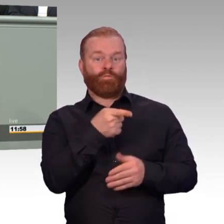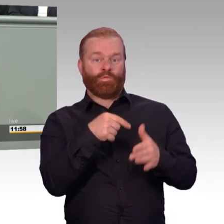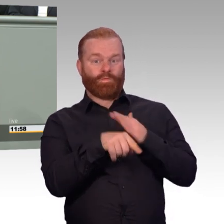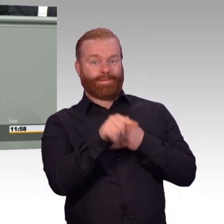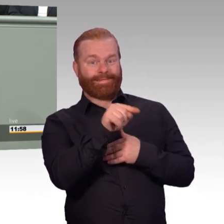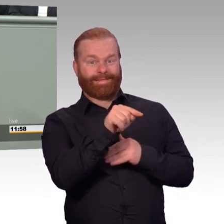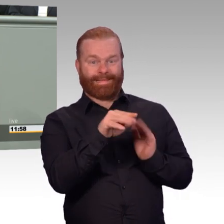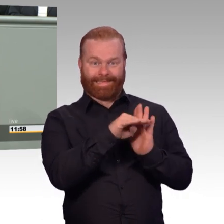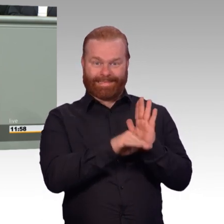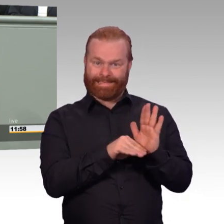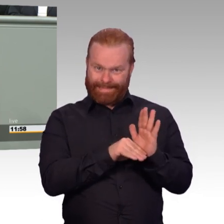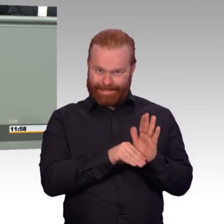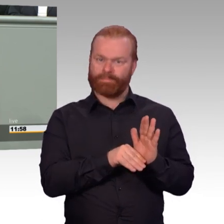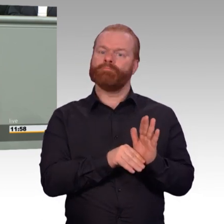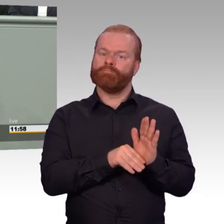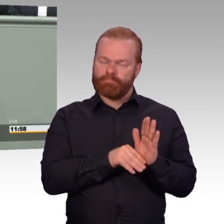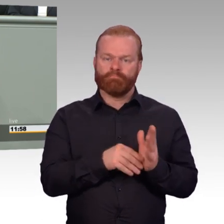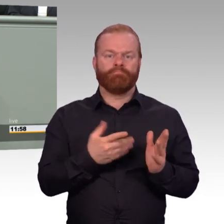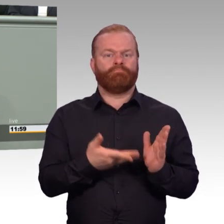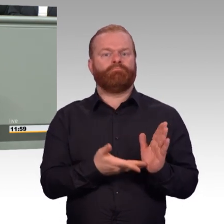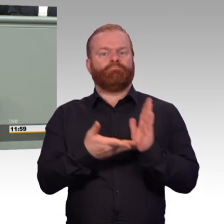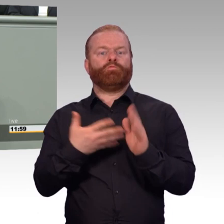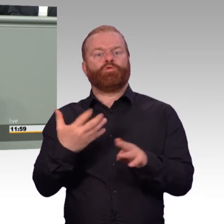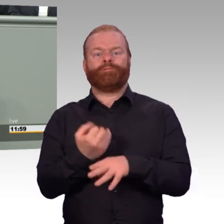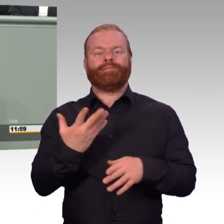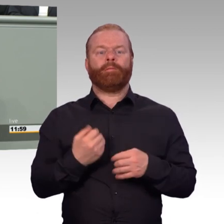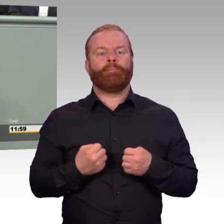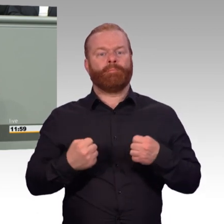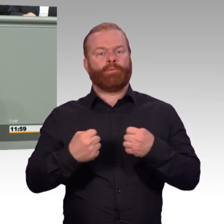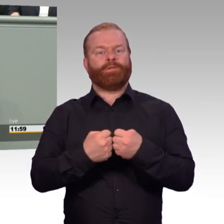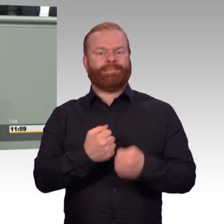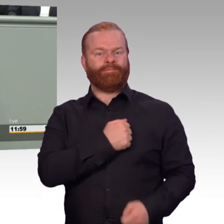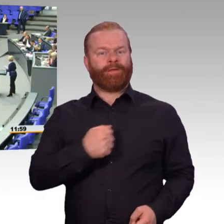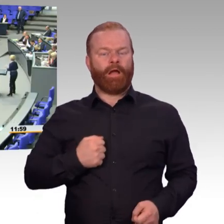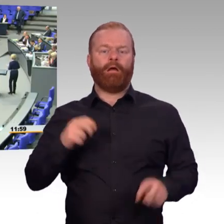den unsere Soldatinnen und Soldaten für ihr Land leisten. Vielen Dank. (Beifall)